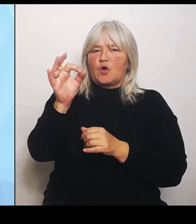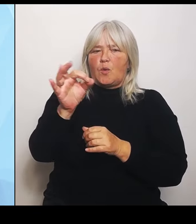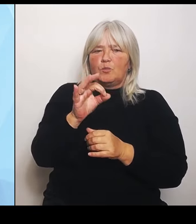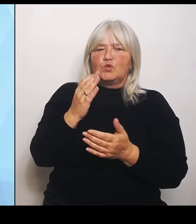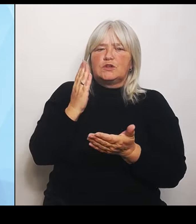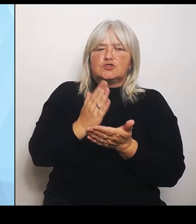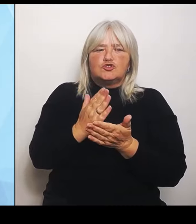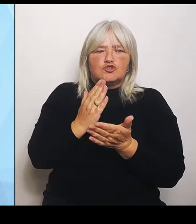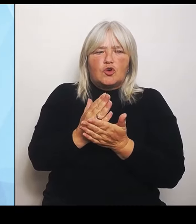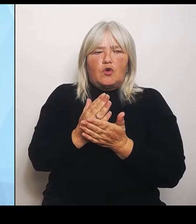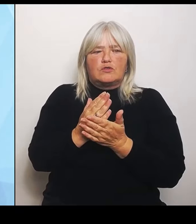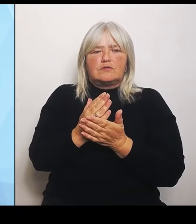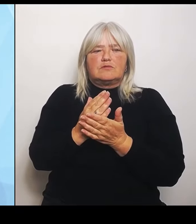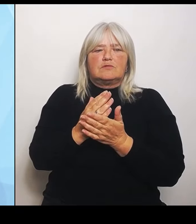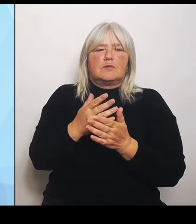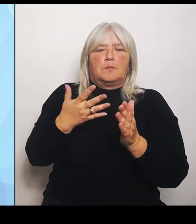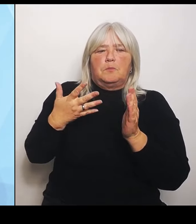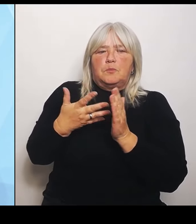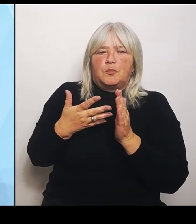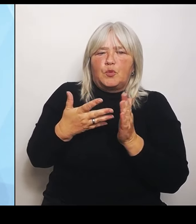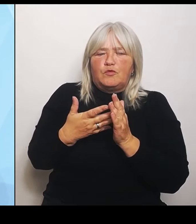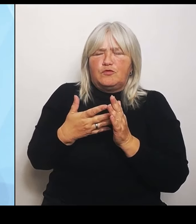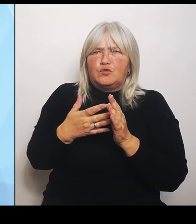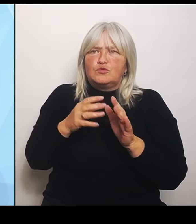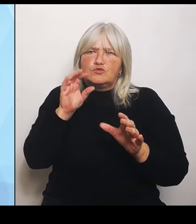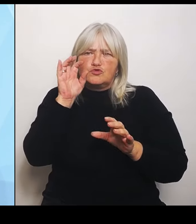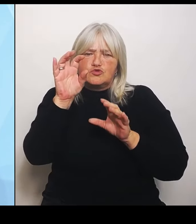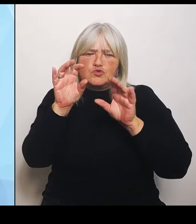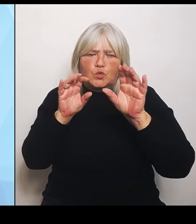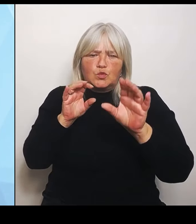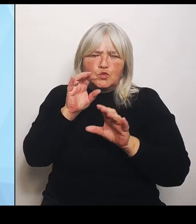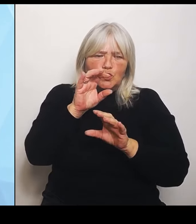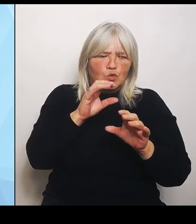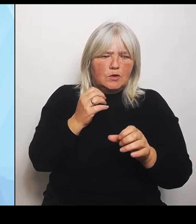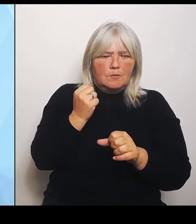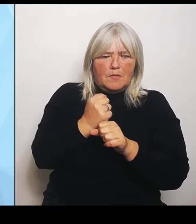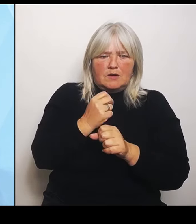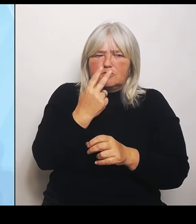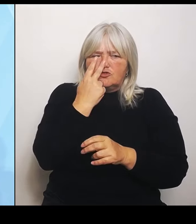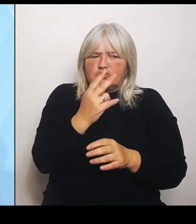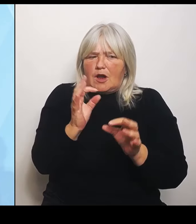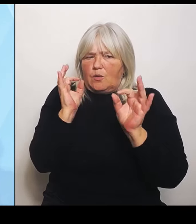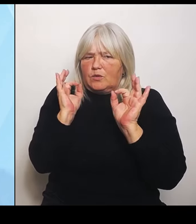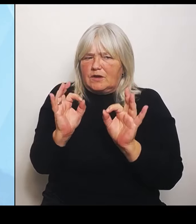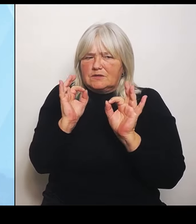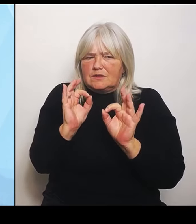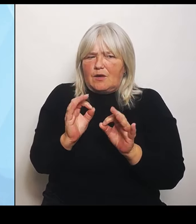schauen sich das genau an, wo sie sich hinentwickeln wollen. Es kann aber auch sein, dass Krankenhausträger vor Ort